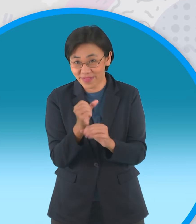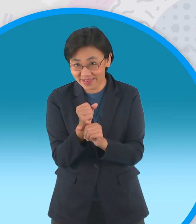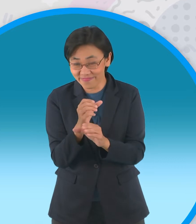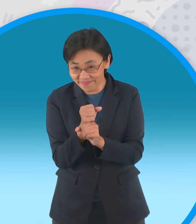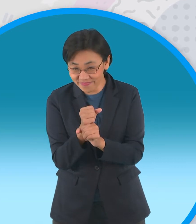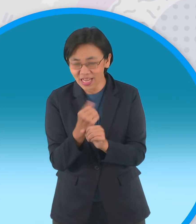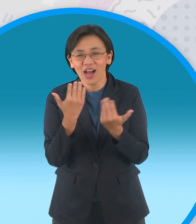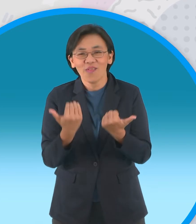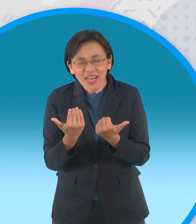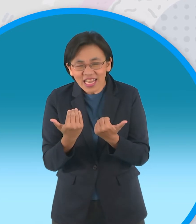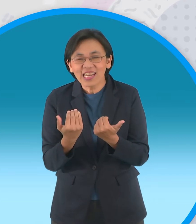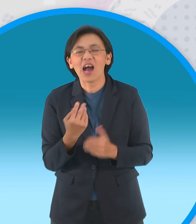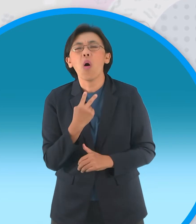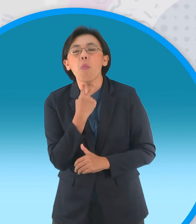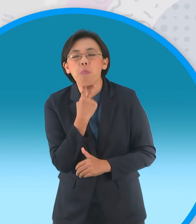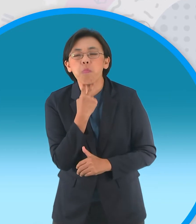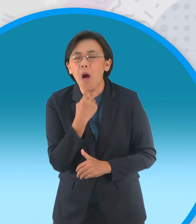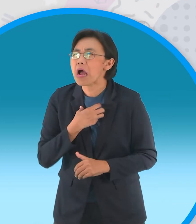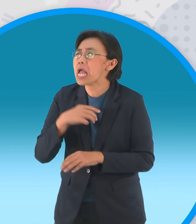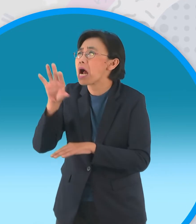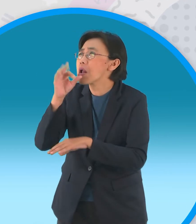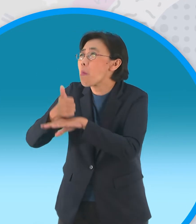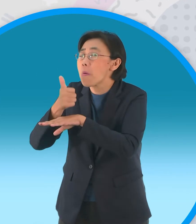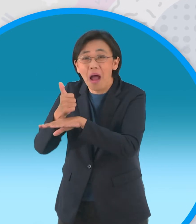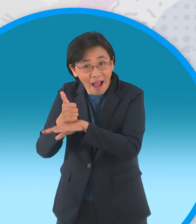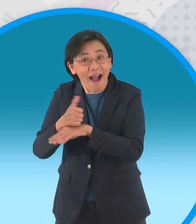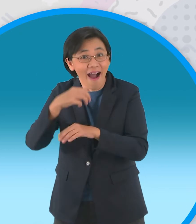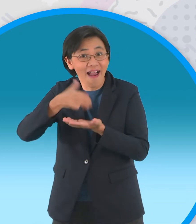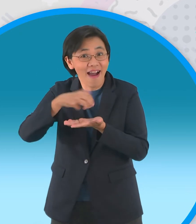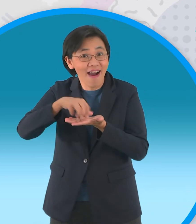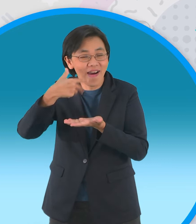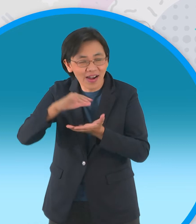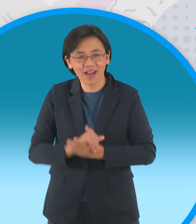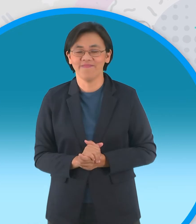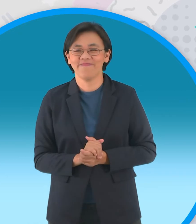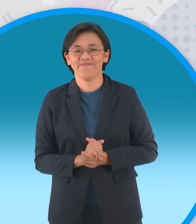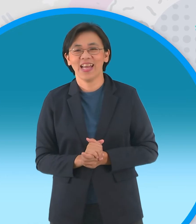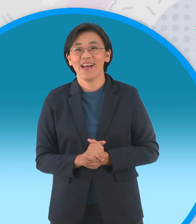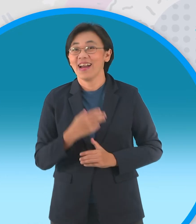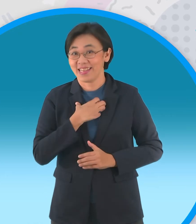กบเลือกนายกันไปแล้วก็อยากจะปั่นกบกันบ้าง แล้วล่ะสินี้เลยพี่เอฟมีกบตัวแบบมานำเสนอนะครับ